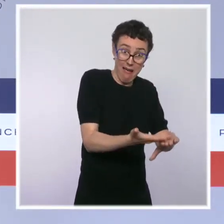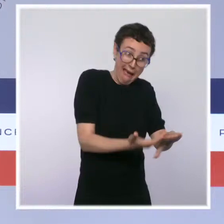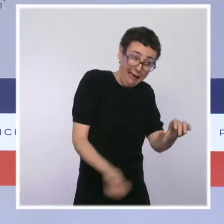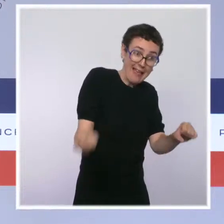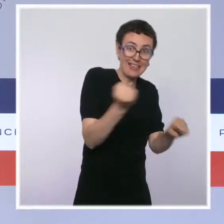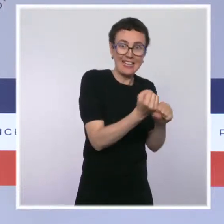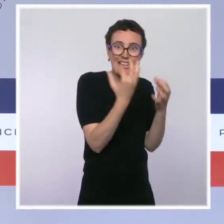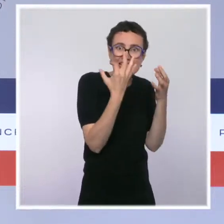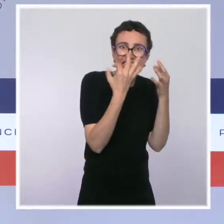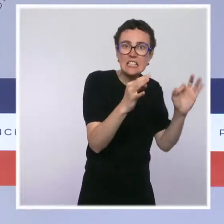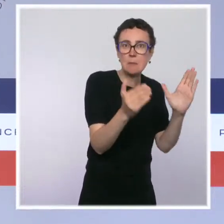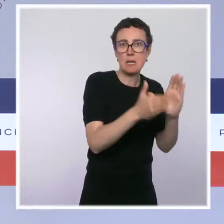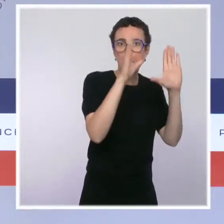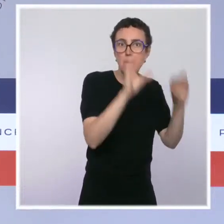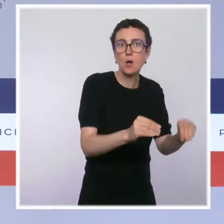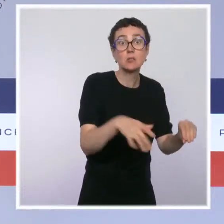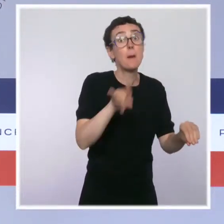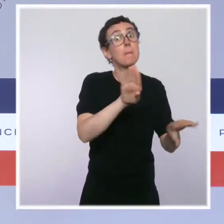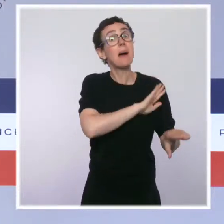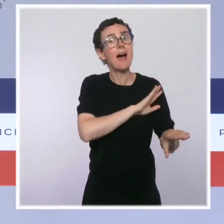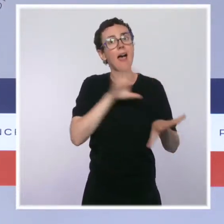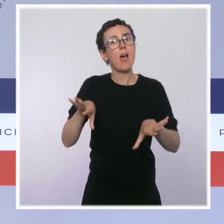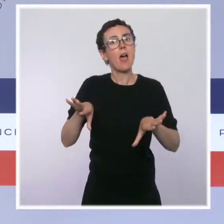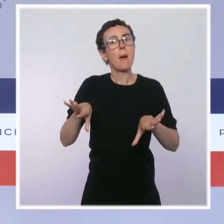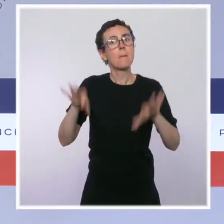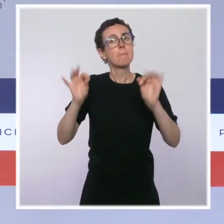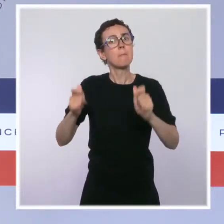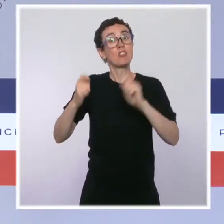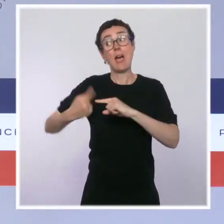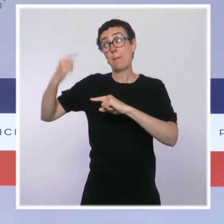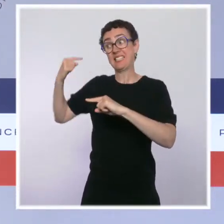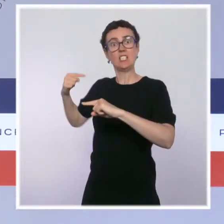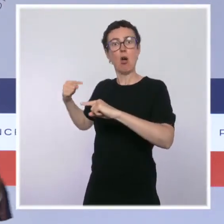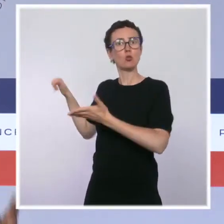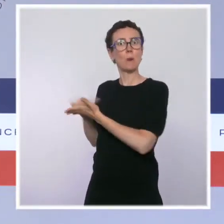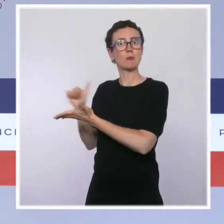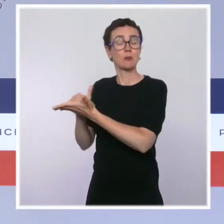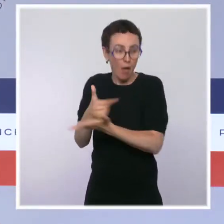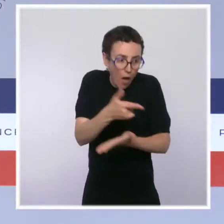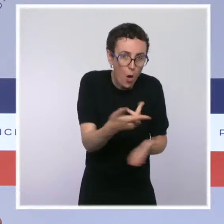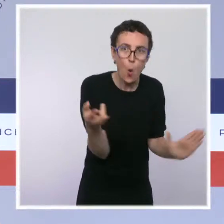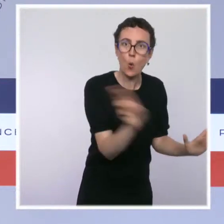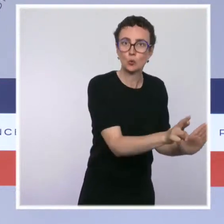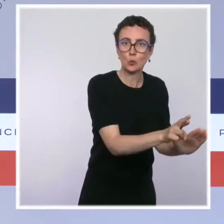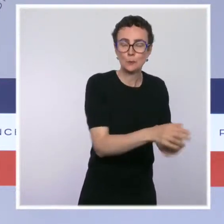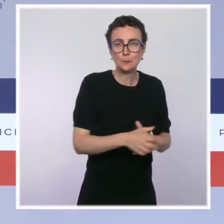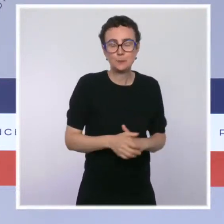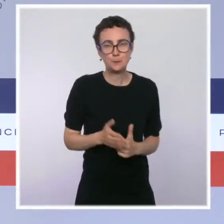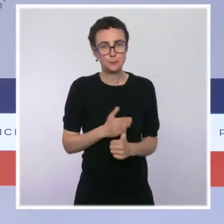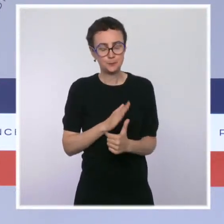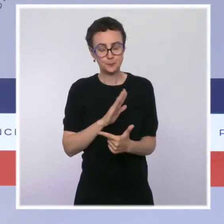Mettre fin à l'hémorragie aussi en augmentant les budgets : 2 milliards 500 millions d'euros de plus depuis le début du quinquennat,